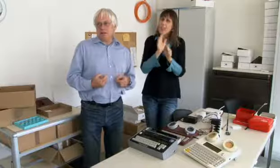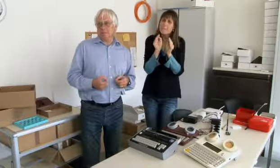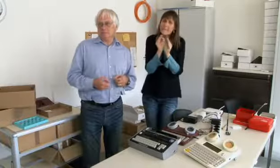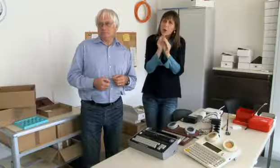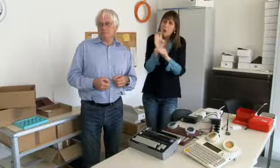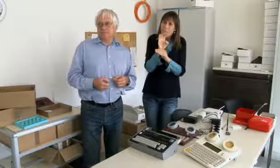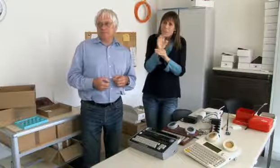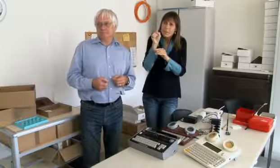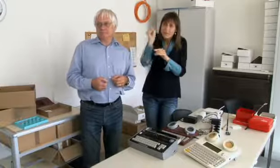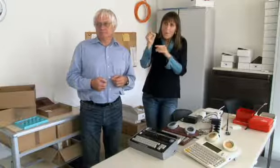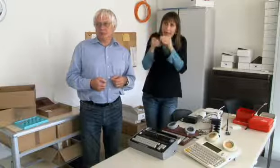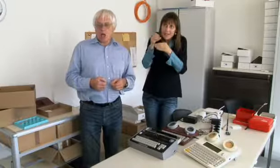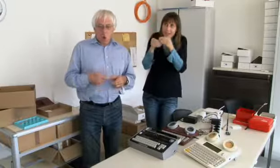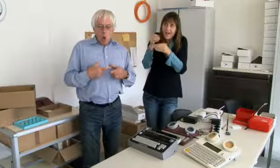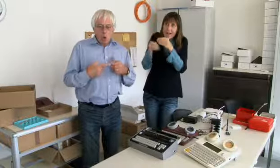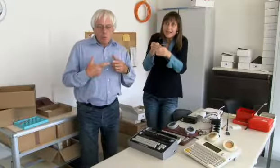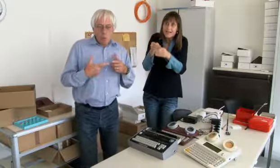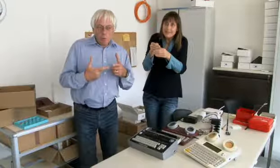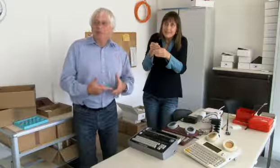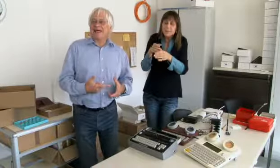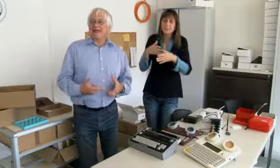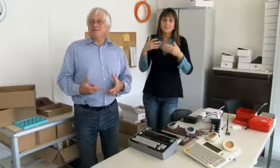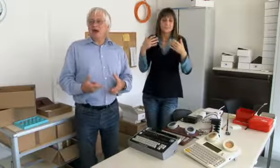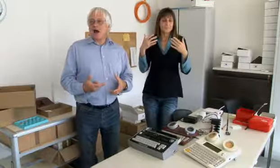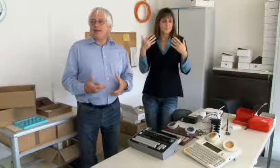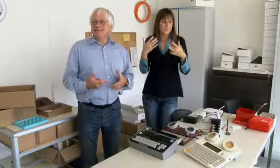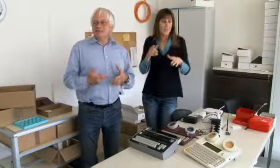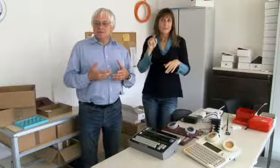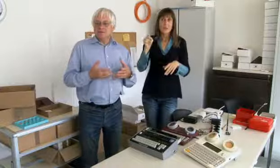die Möglichkeit gehabt Mikrocomputer zu entwickeln.